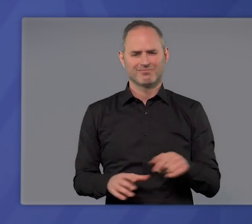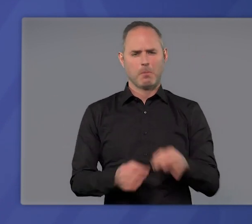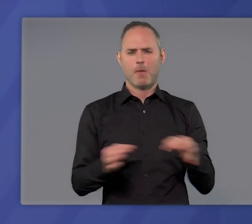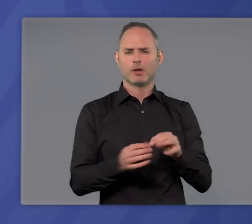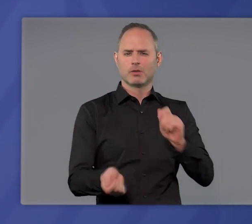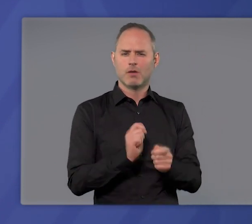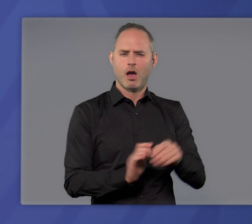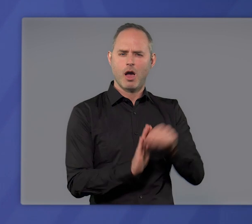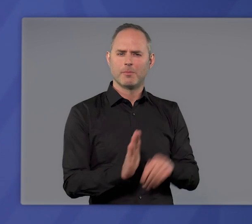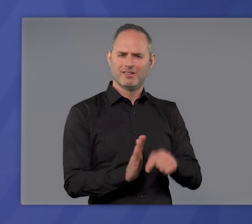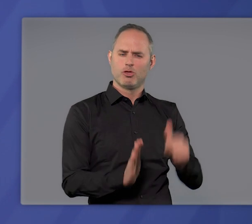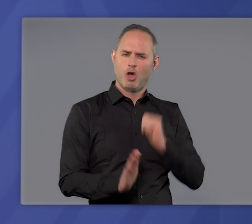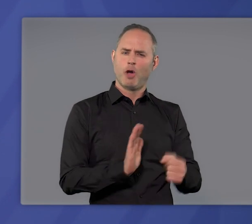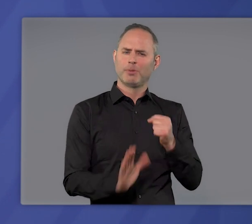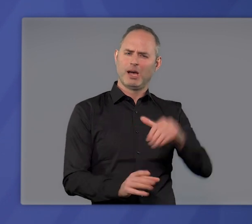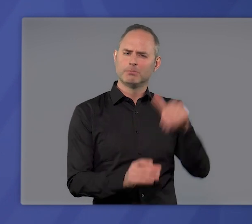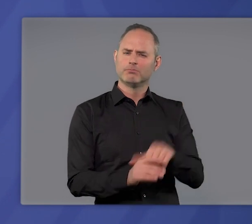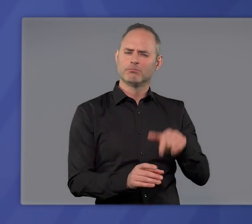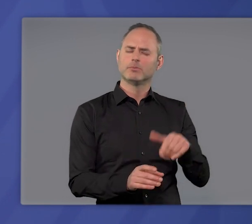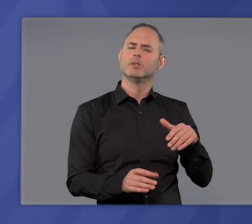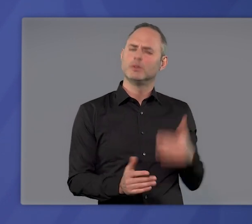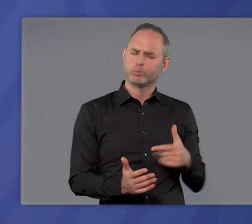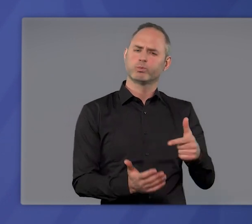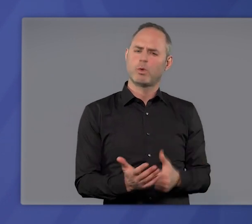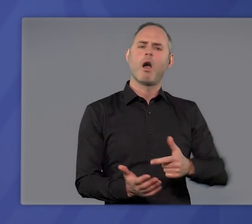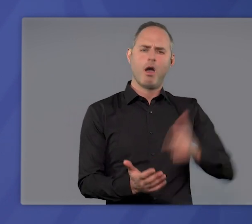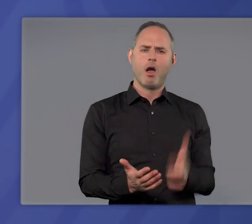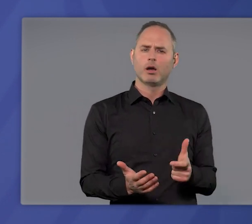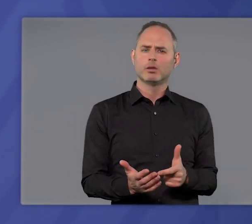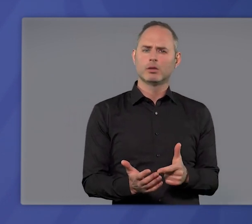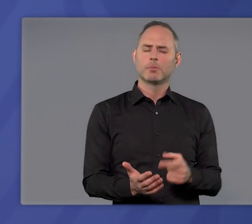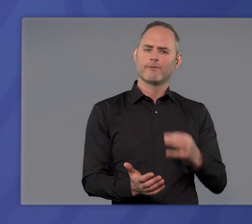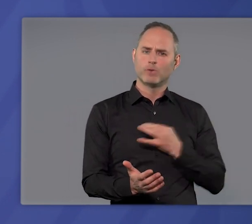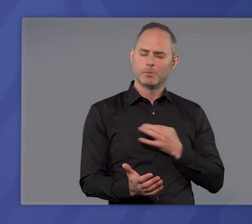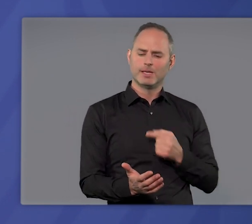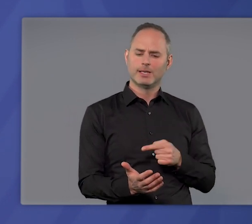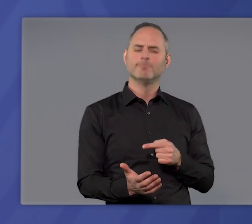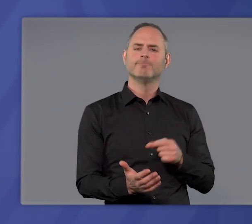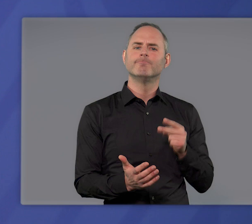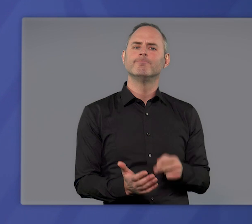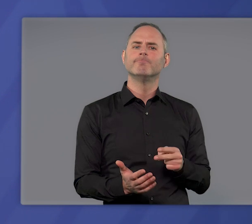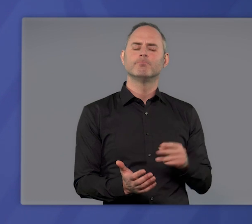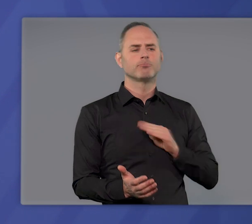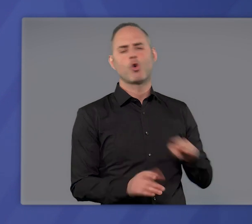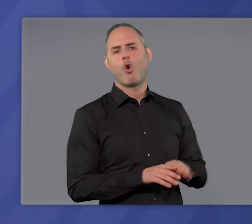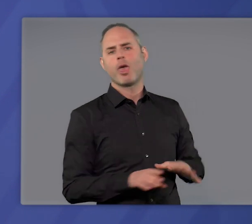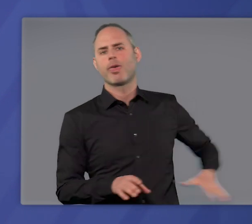Die Maßnahmen, die die Notbremse vorsieht, sind hart. Das war und ist mir und allen Kolleginnen und Kollegen